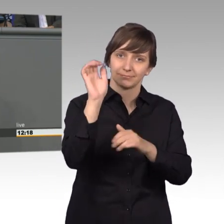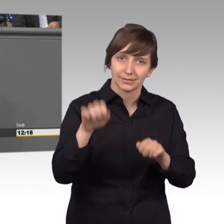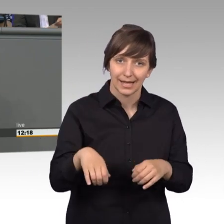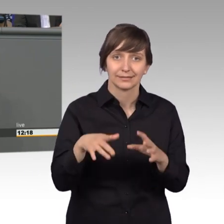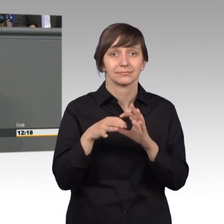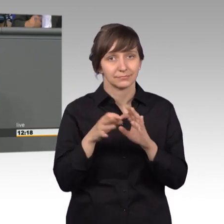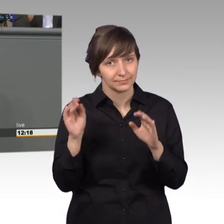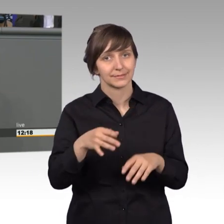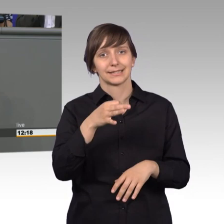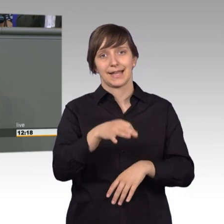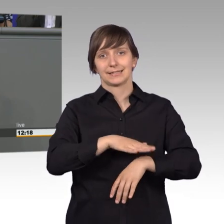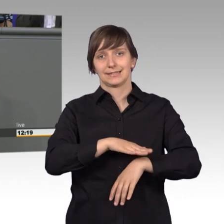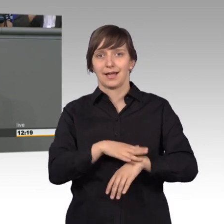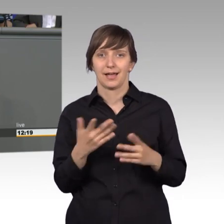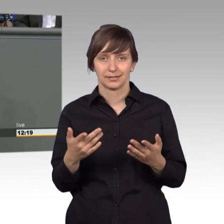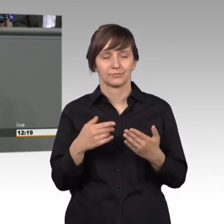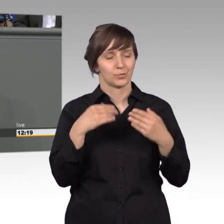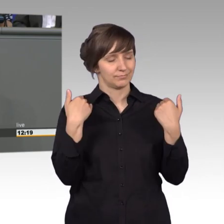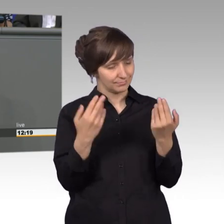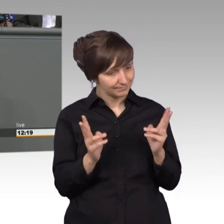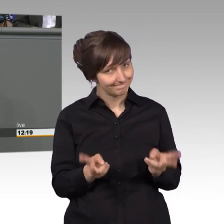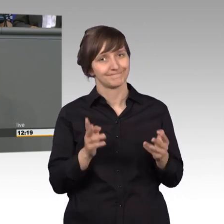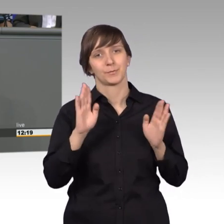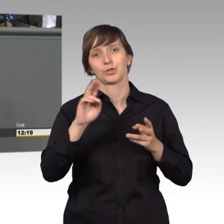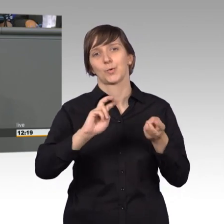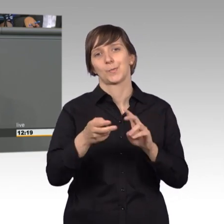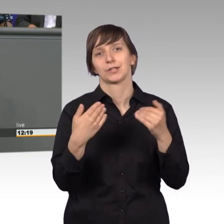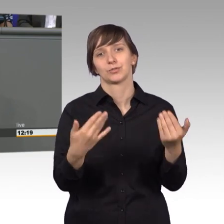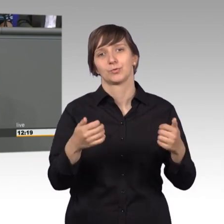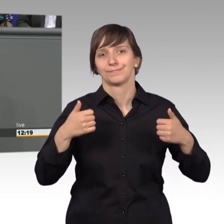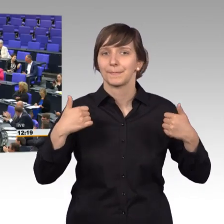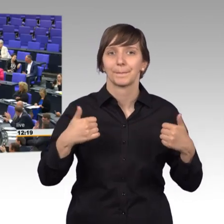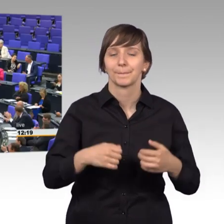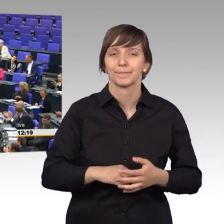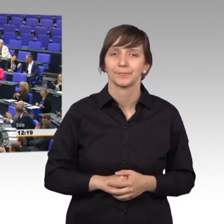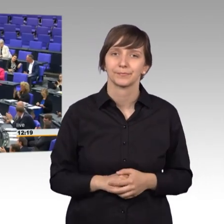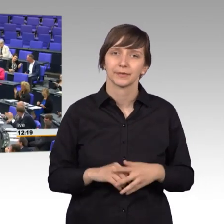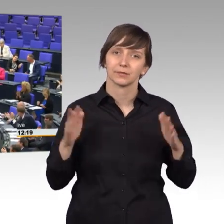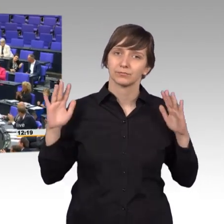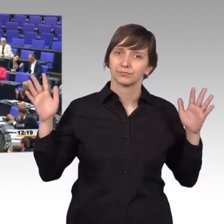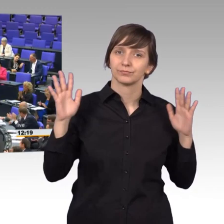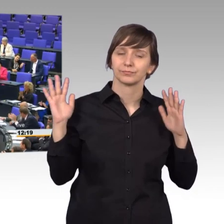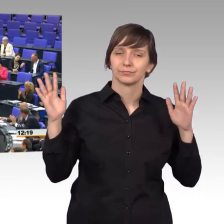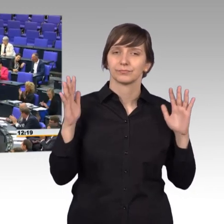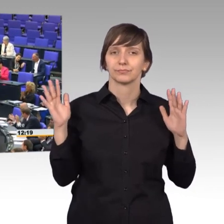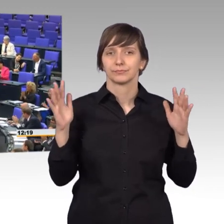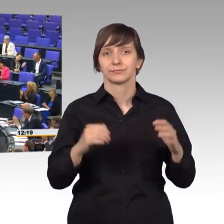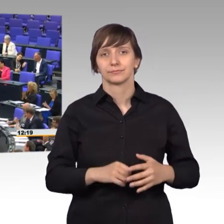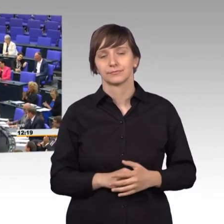Kernzeit. Ich finde, das ist gelebte Demokratie. [Beifall]